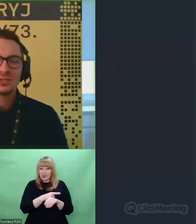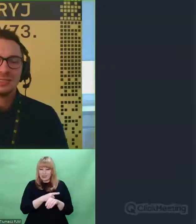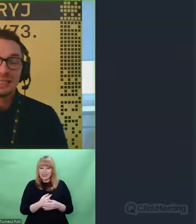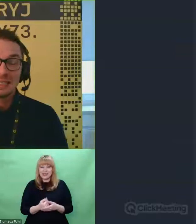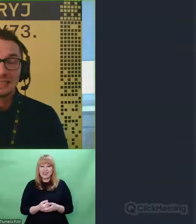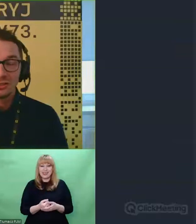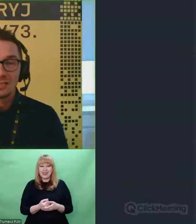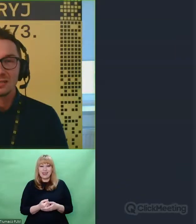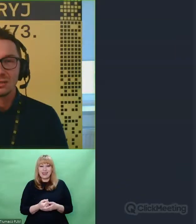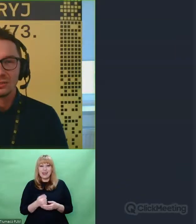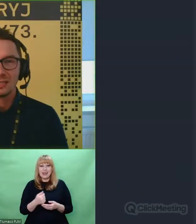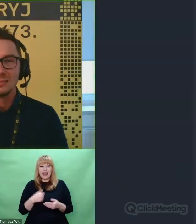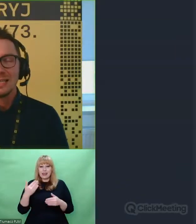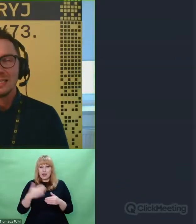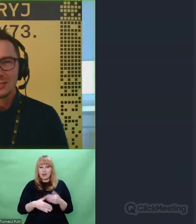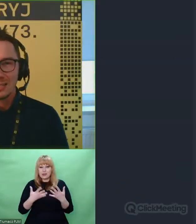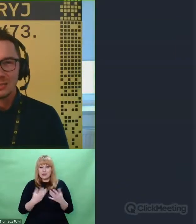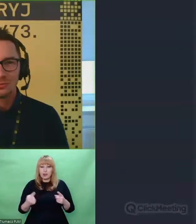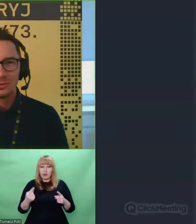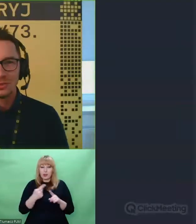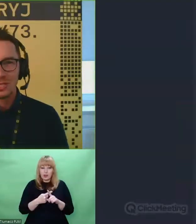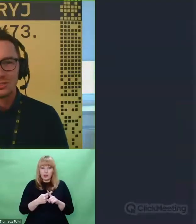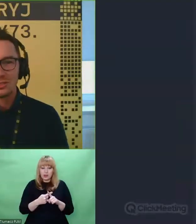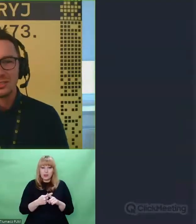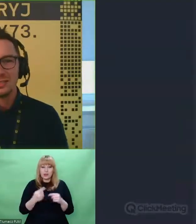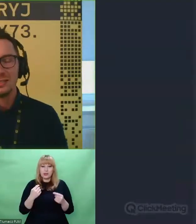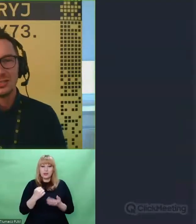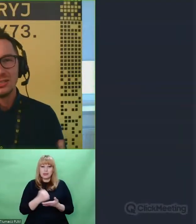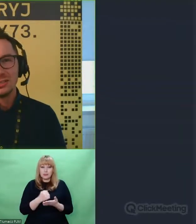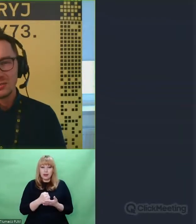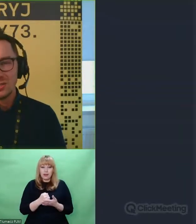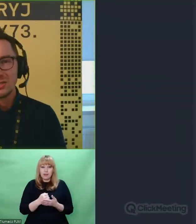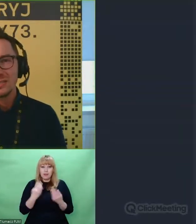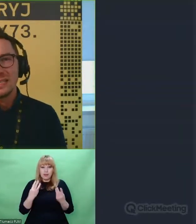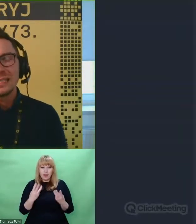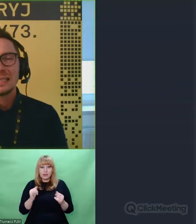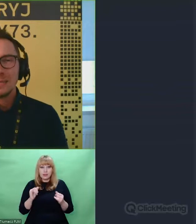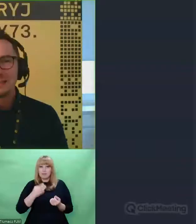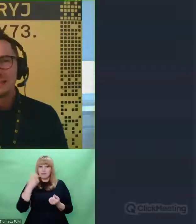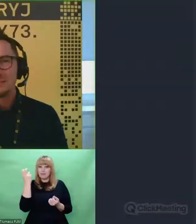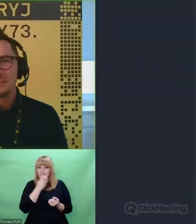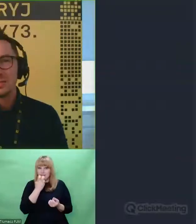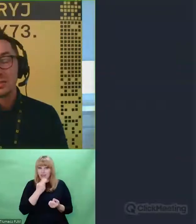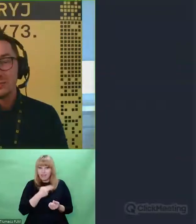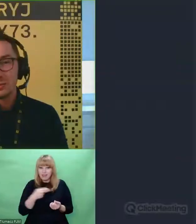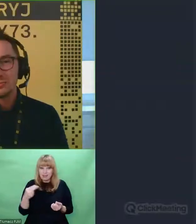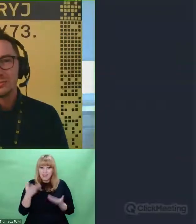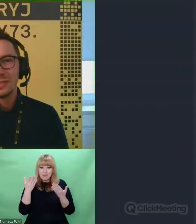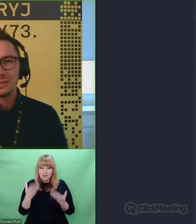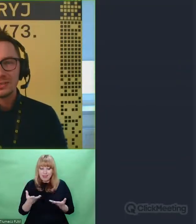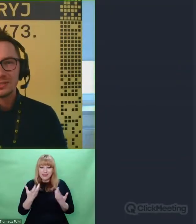Ja na koniec tylko dodam jeszcze jedną rzecz. Jeżeli interesujecie się tematem szyfrów a także tematem samej Enigmy,